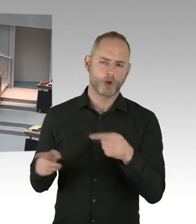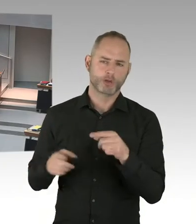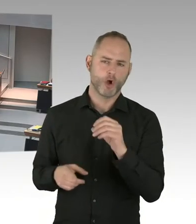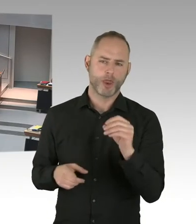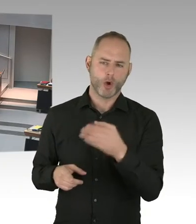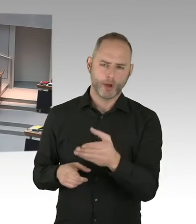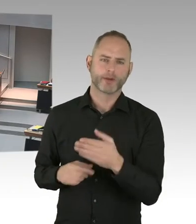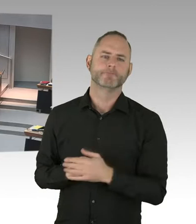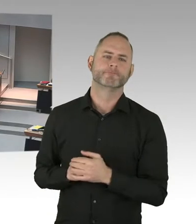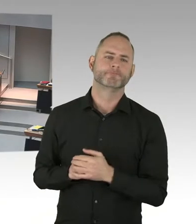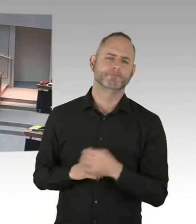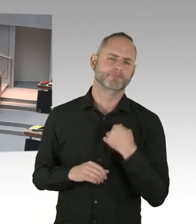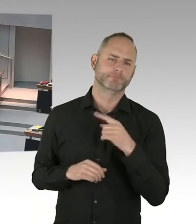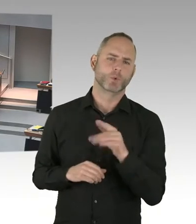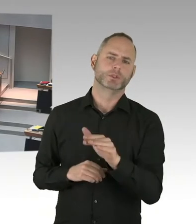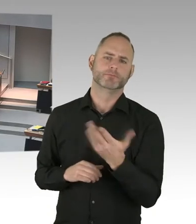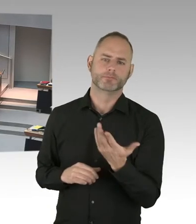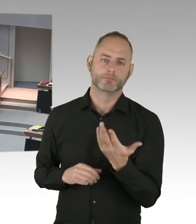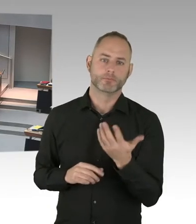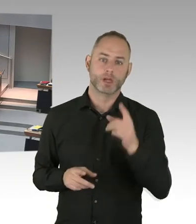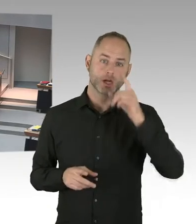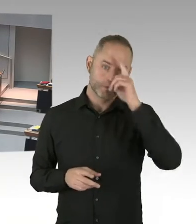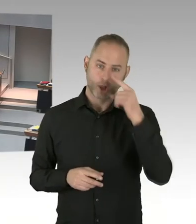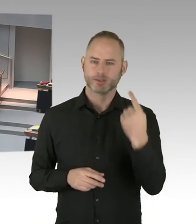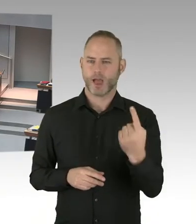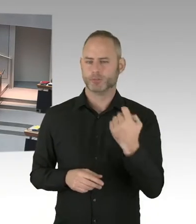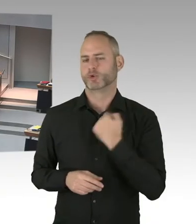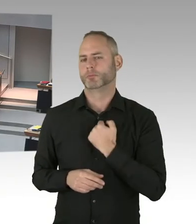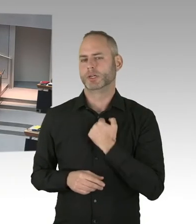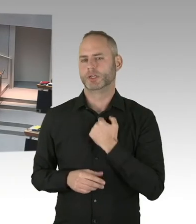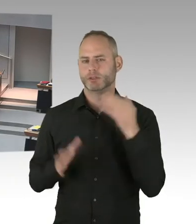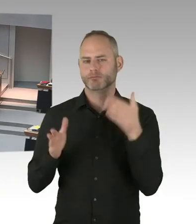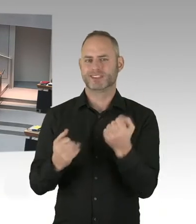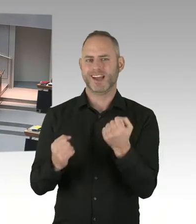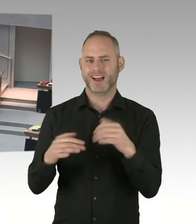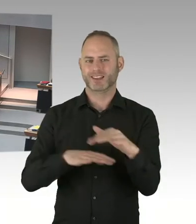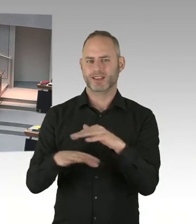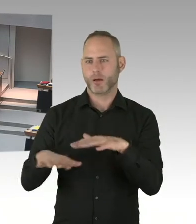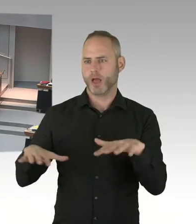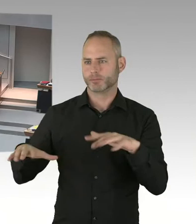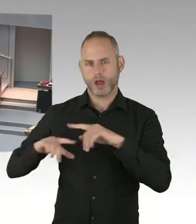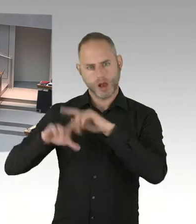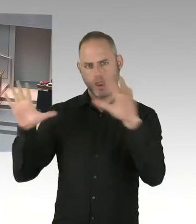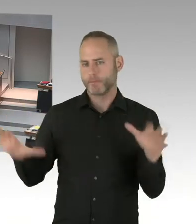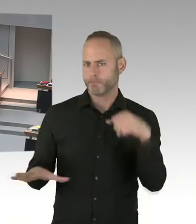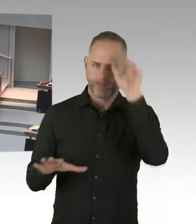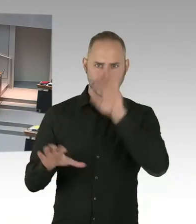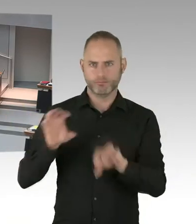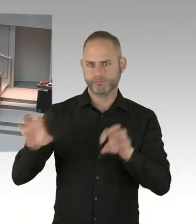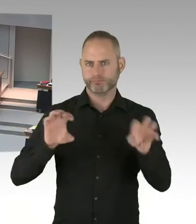um kommerzielle Veranstaltungen handelt. Und da aus kommerziellem Interesse solche Veranstaltungen ausgelöst werden.